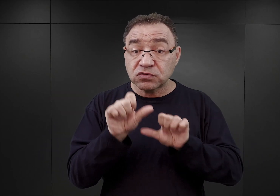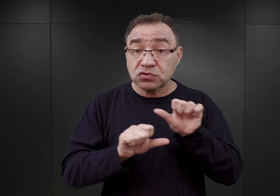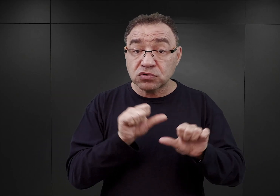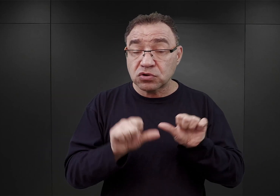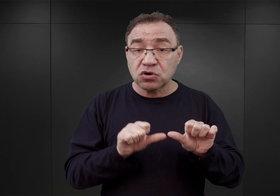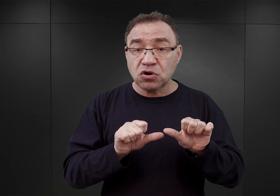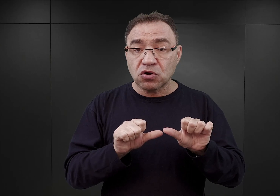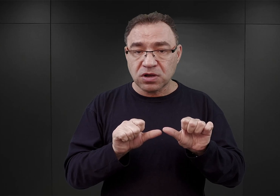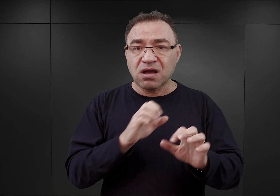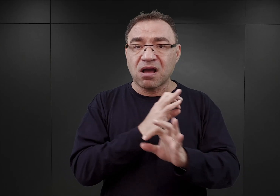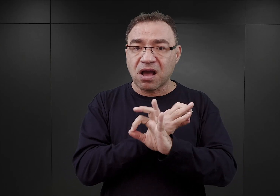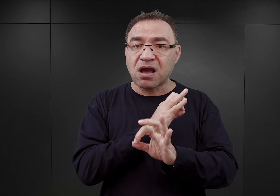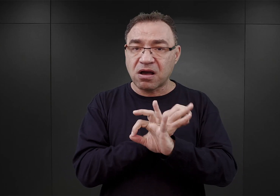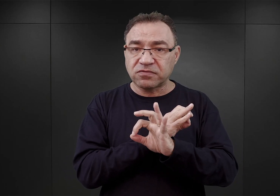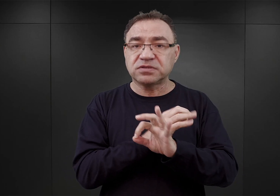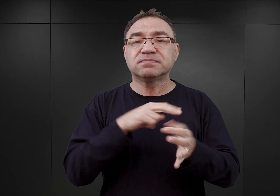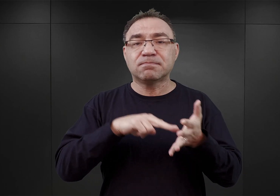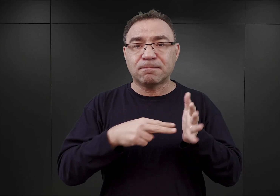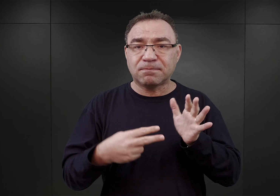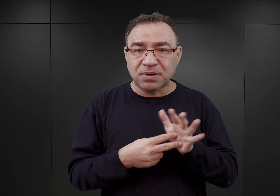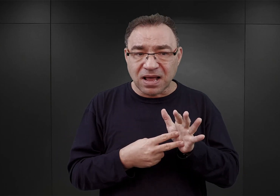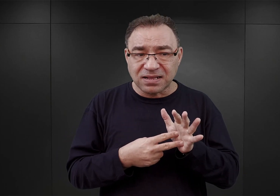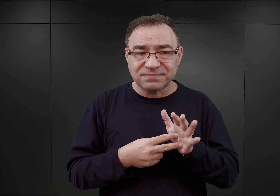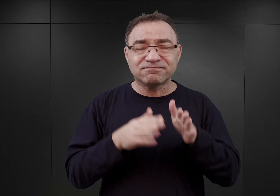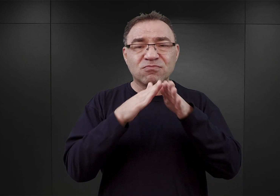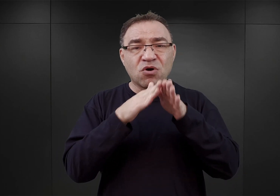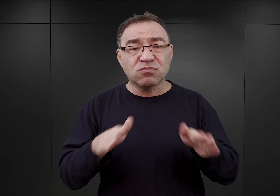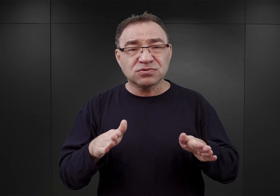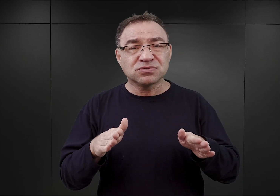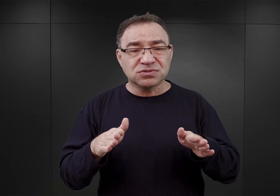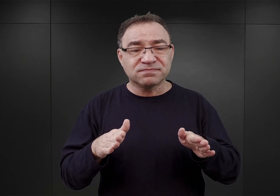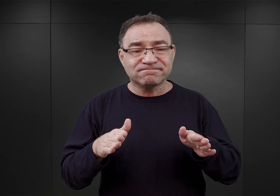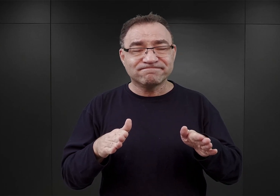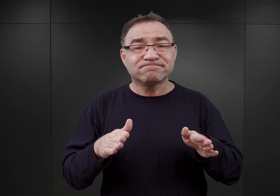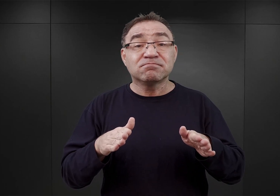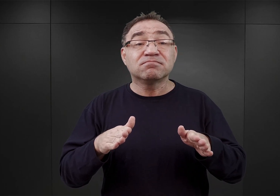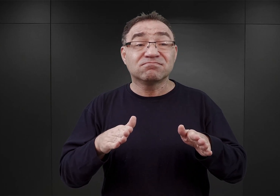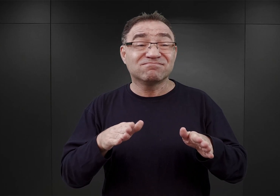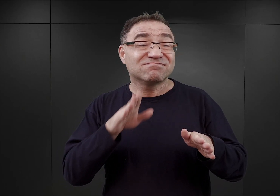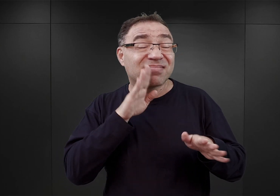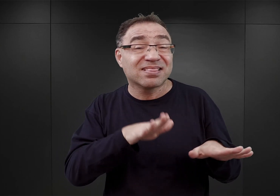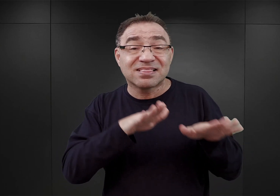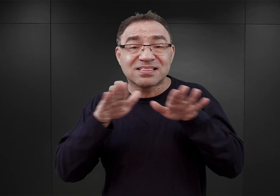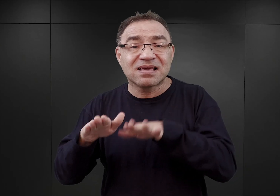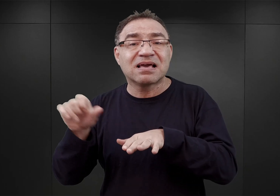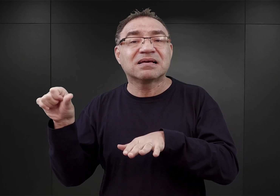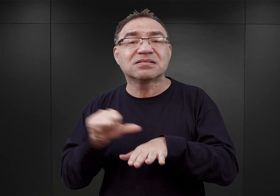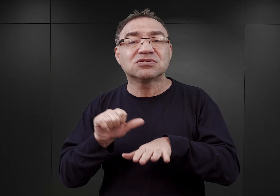Auschwitz miał stać się takim obozem, jakim był w latach 1943-44.